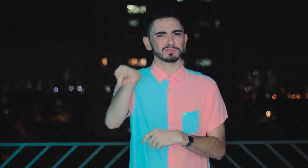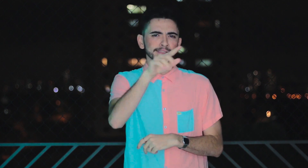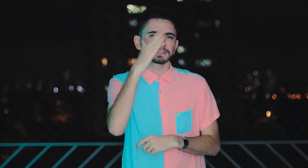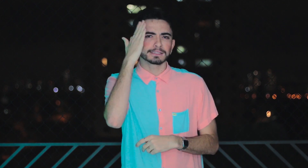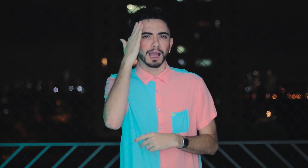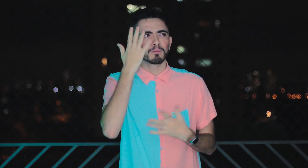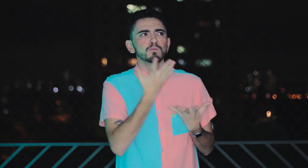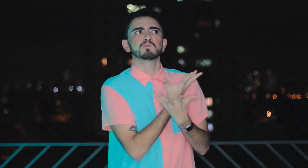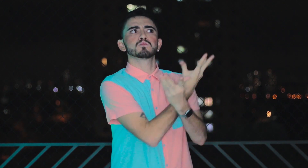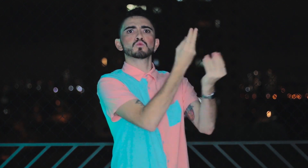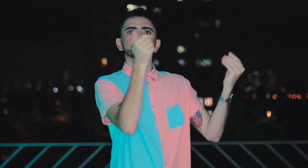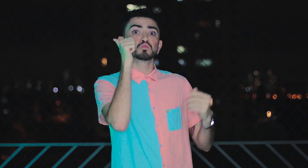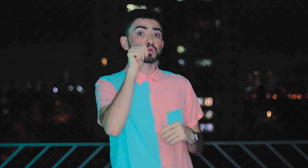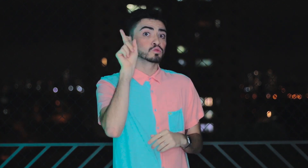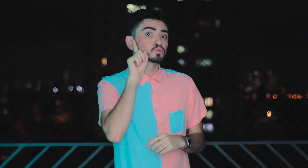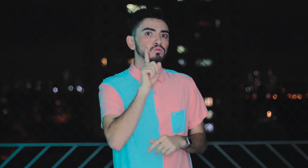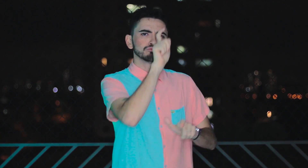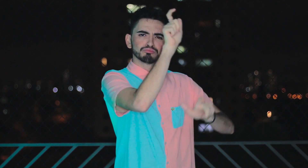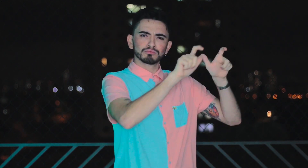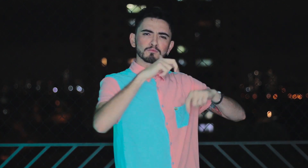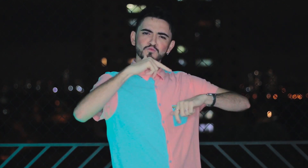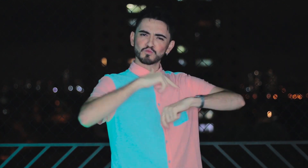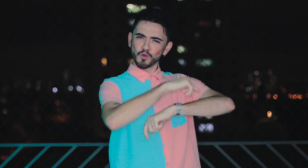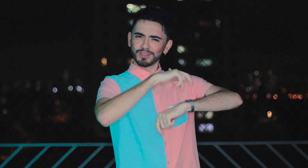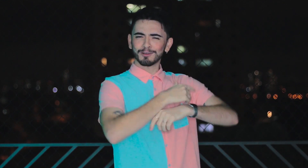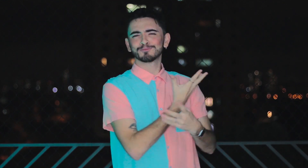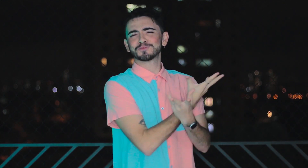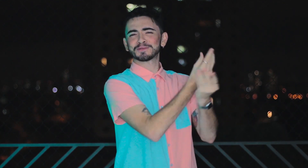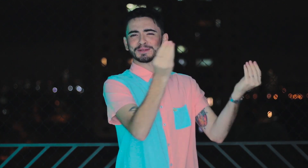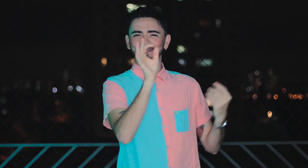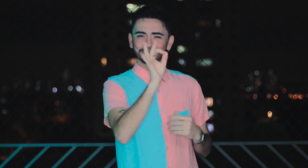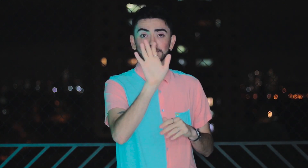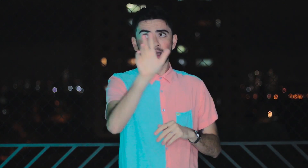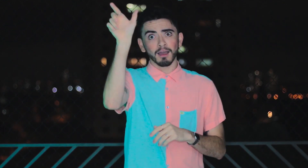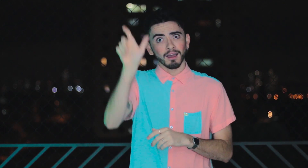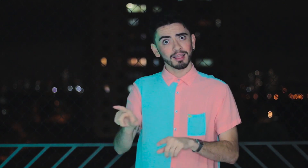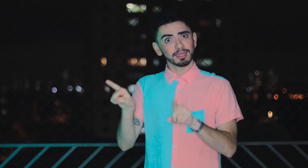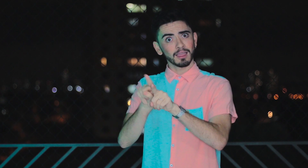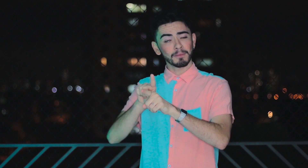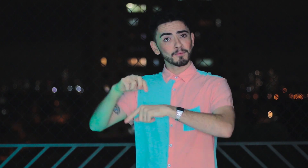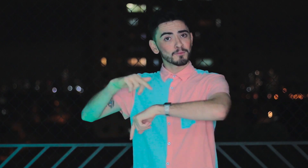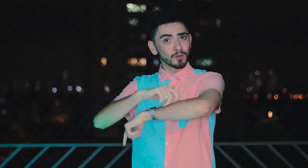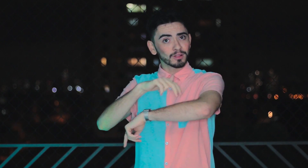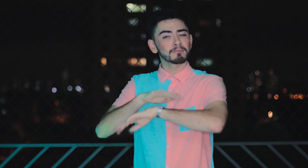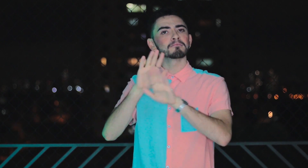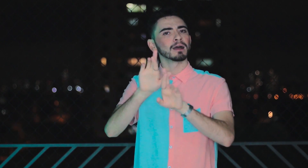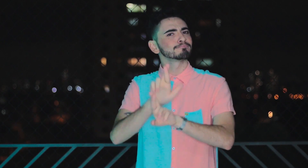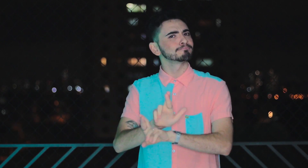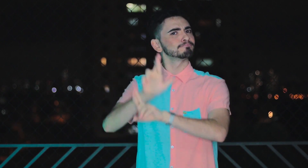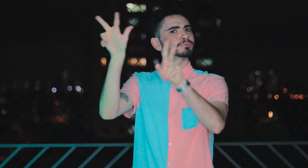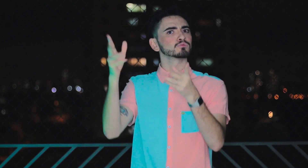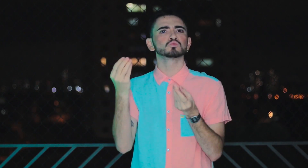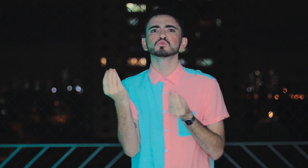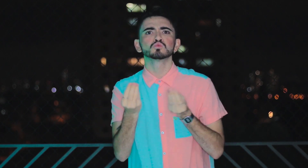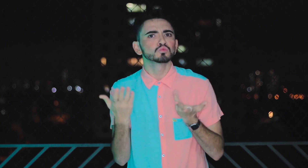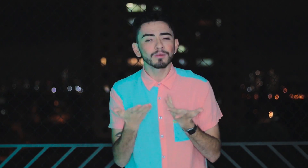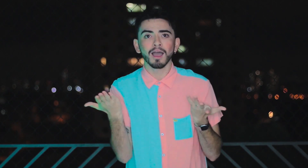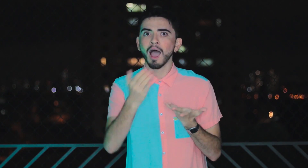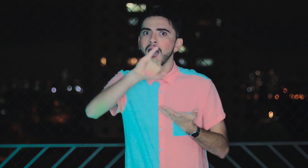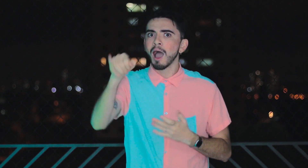Vocês sabem que existe uma grande quantidade de mulheres surdas modelos, né? Ela é modelo também, mas de uma forma diferente. Sabem por quê?